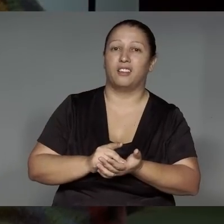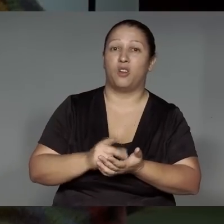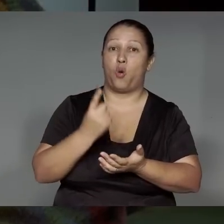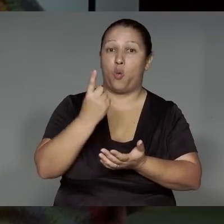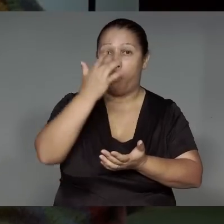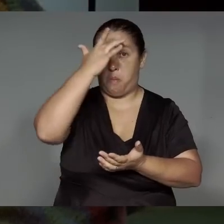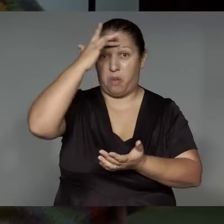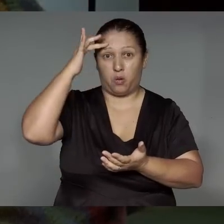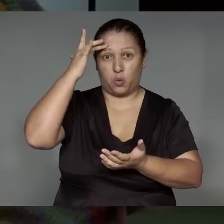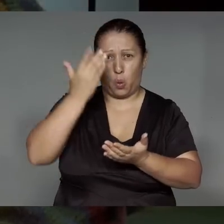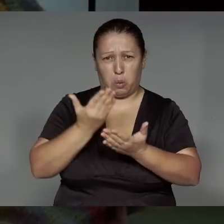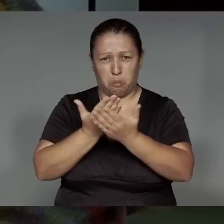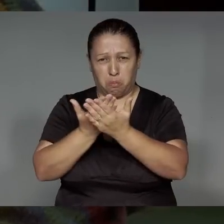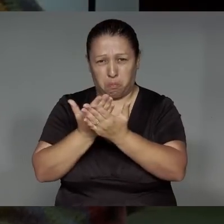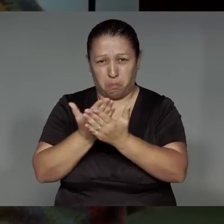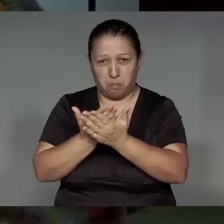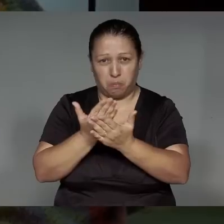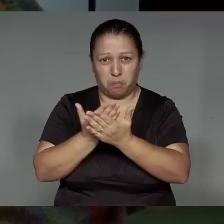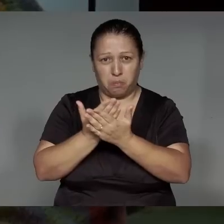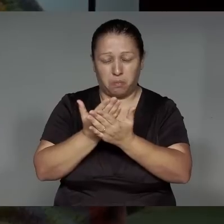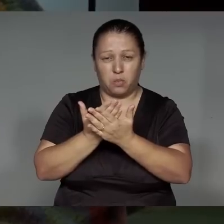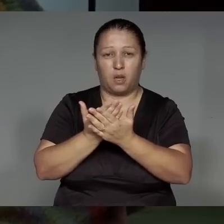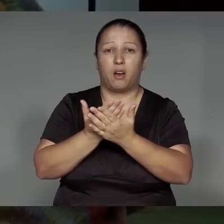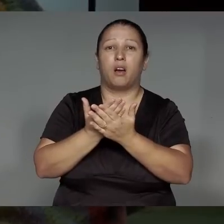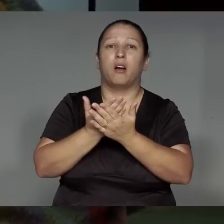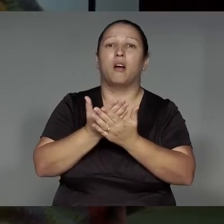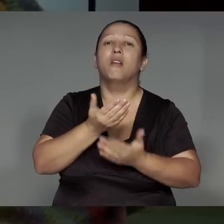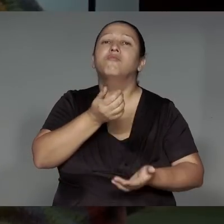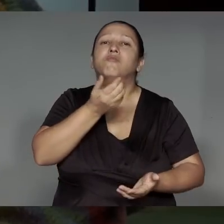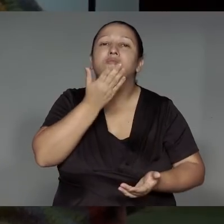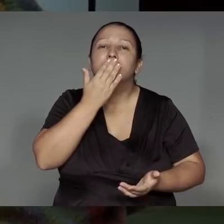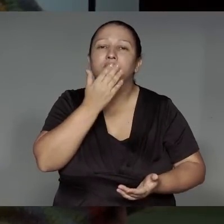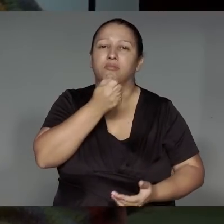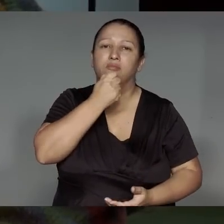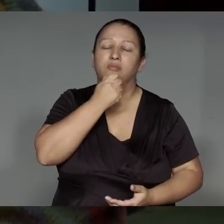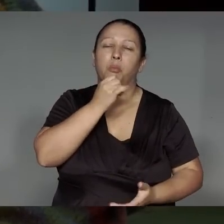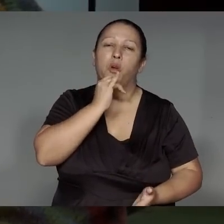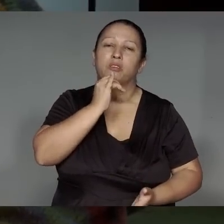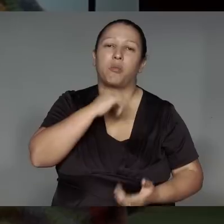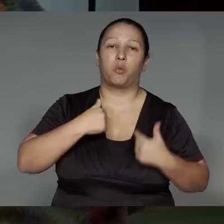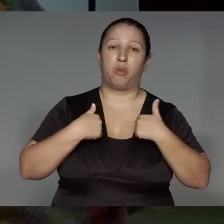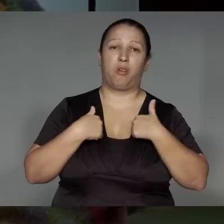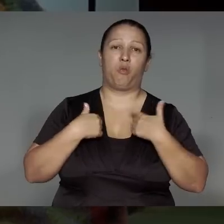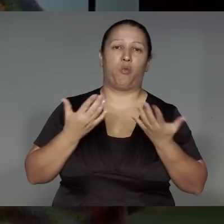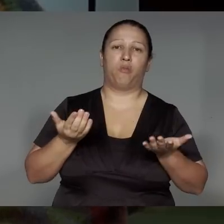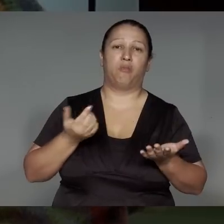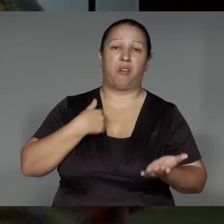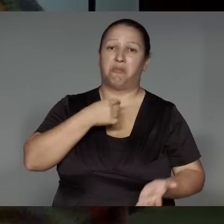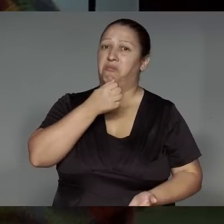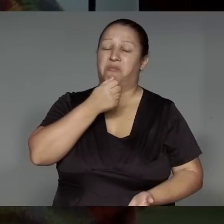a’etera okoma’e͂ kara’ip, tsak ta’ang ije kokwaj͂